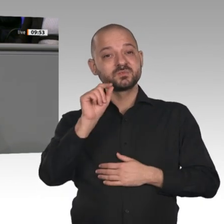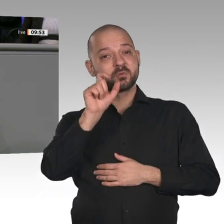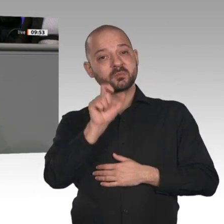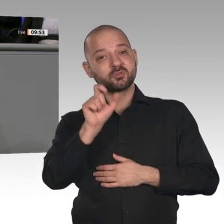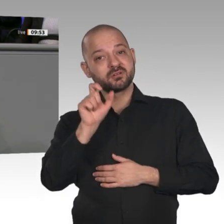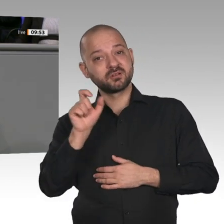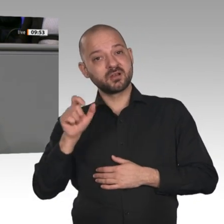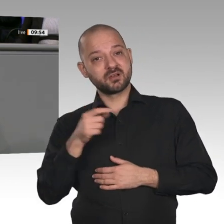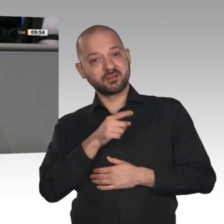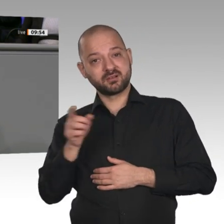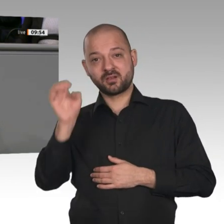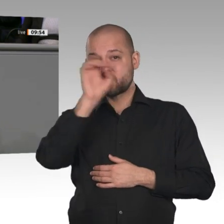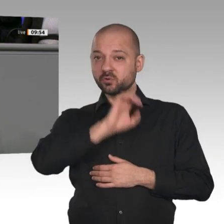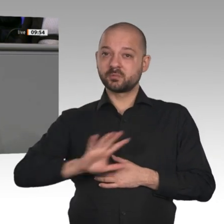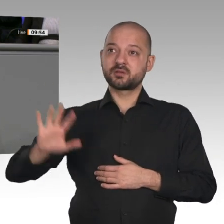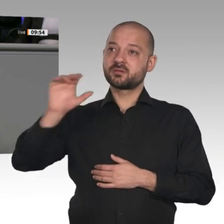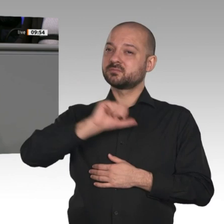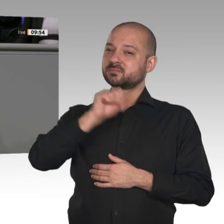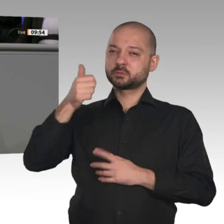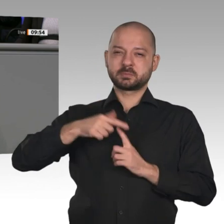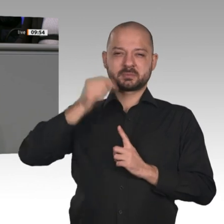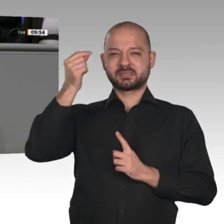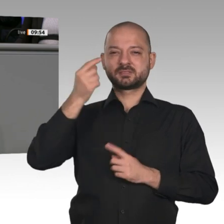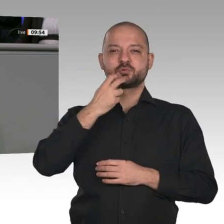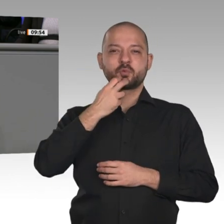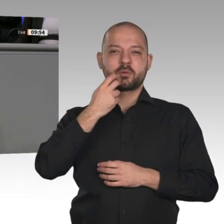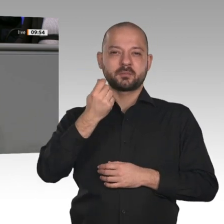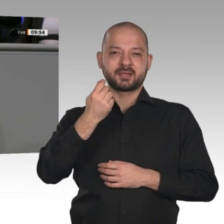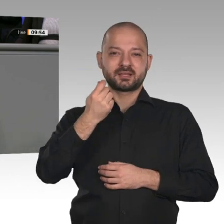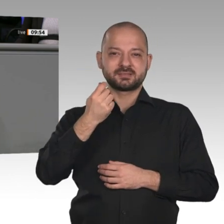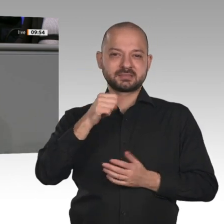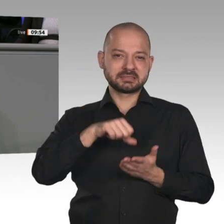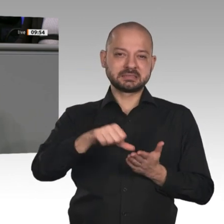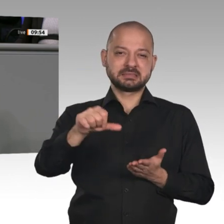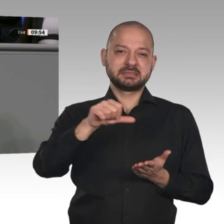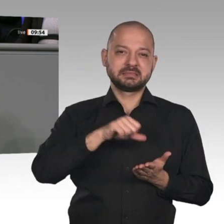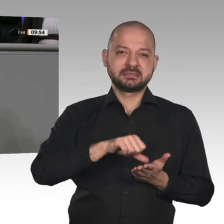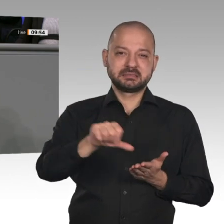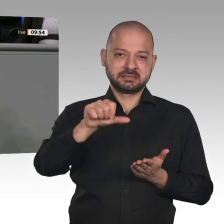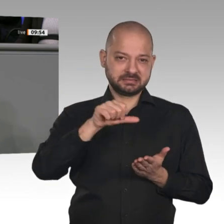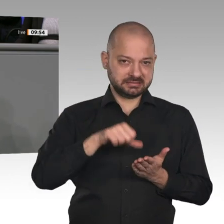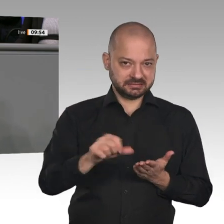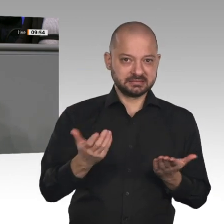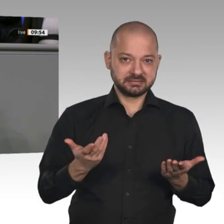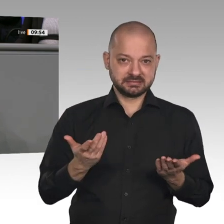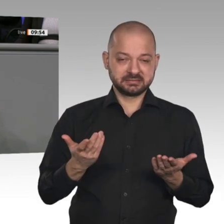Das ist gaga! Kein anderes Land sägt sich selbst den Ast ab, auf dem es sitzt. Ganz offensichtlich